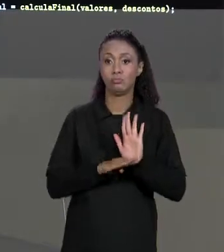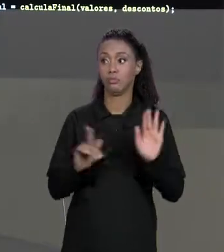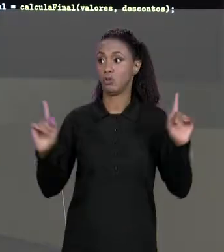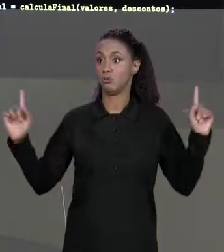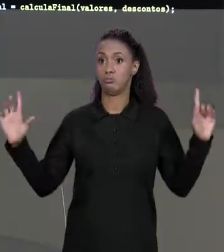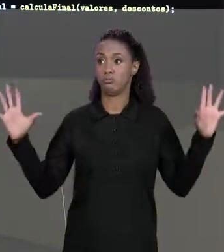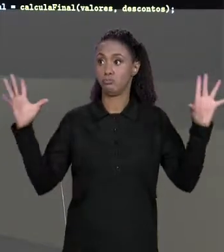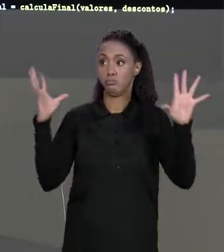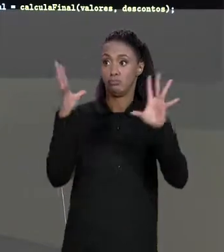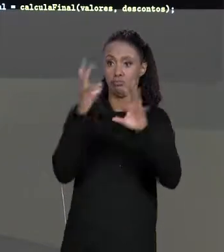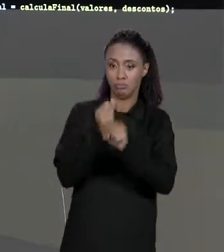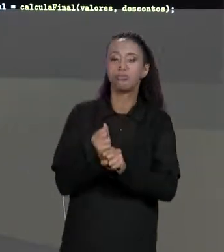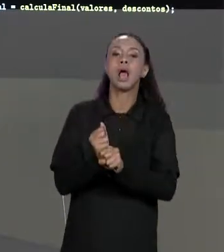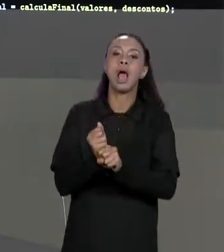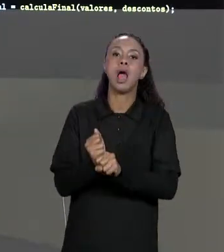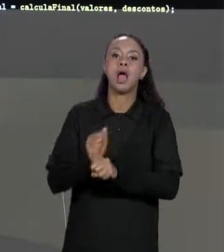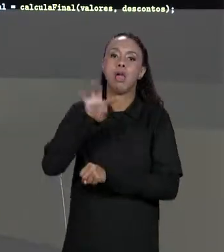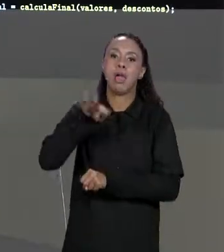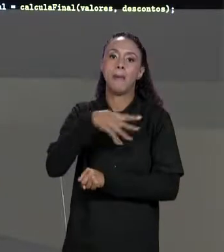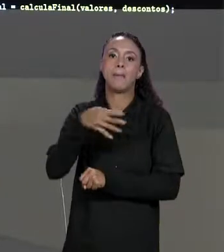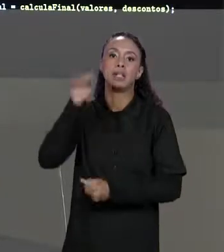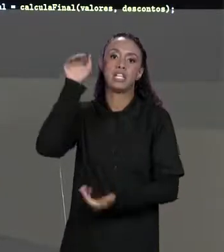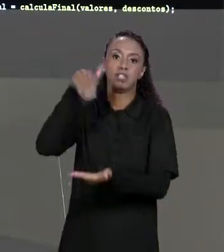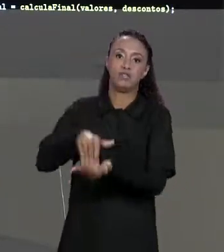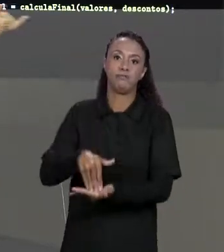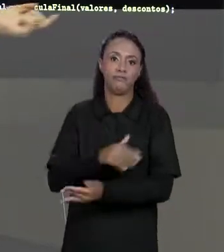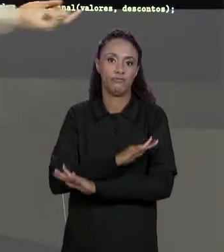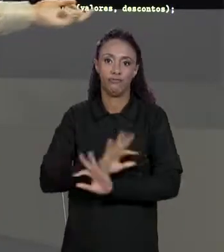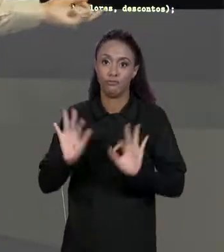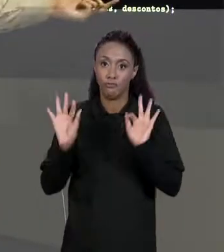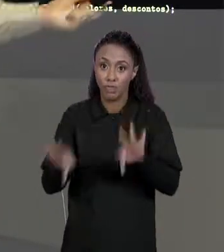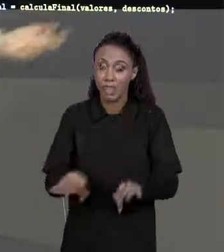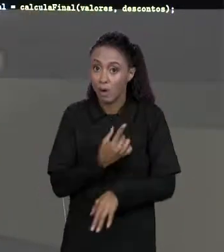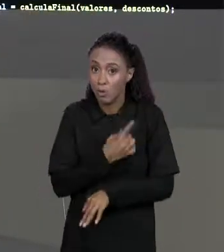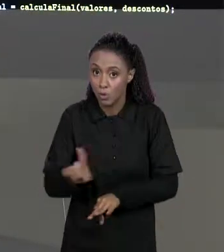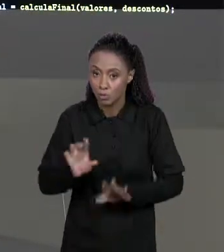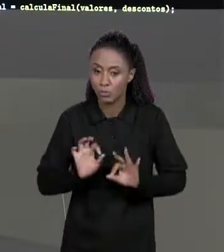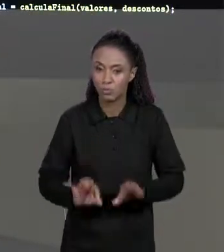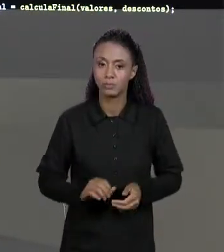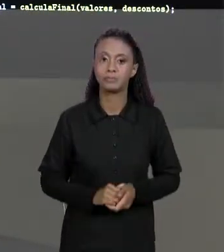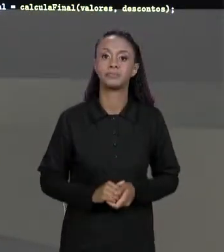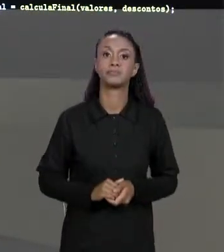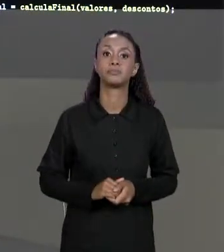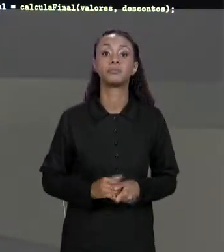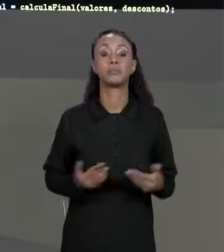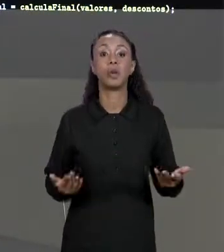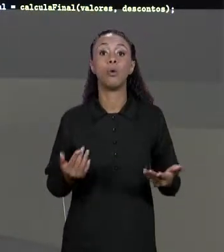MATRIZ FINAL, LEMBRANDO QUE PASSAR MATRIZES COMO PARÂMETRO NA VERDADE PASSAMOS REFERÊNCIA